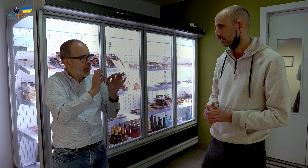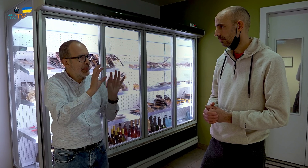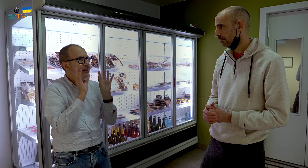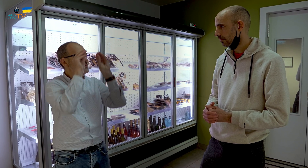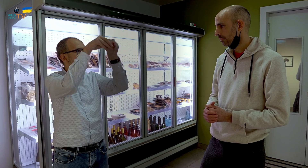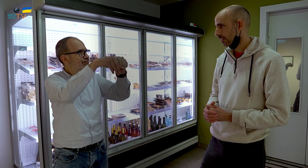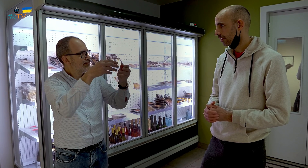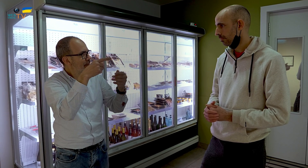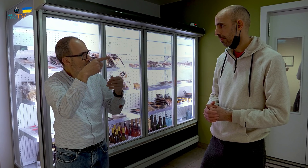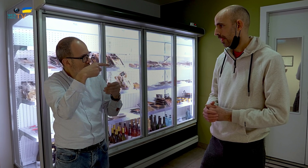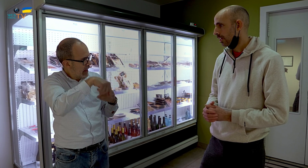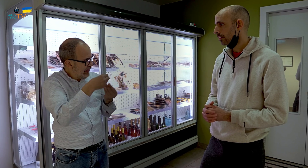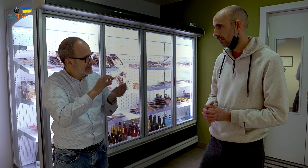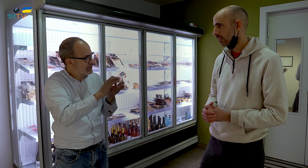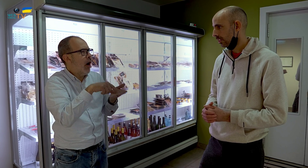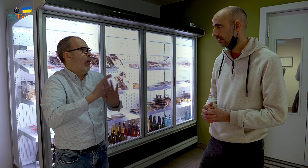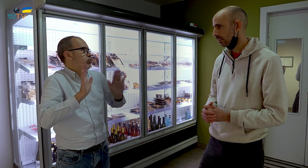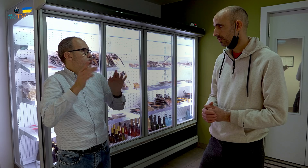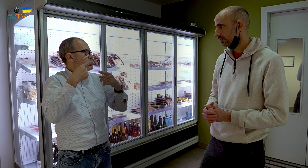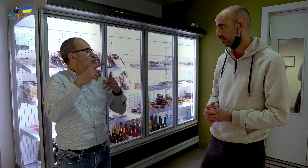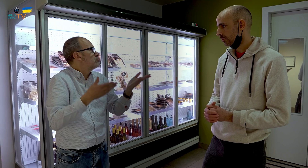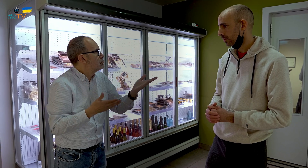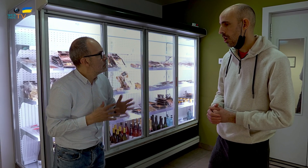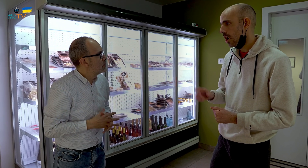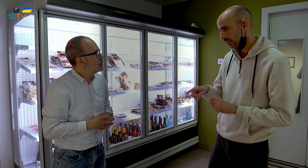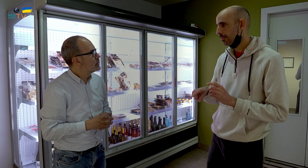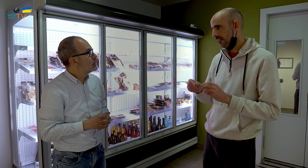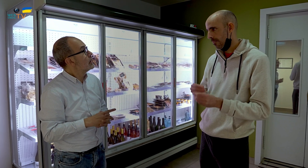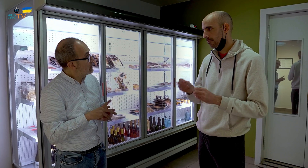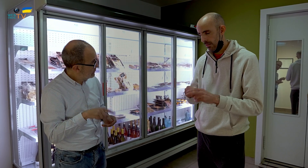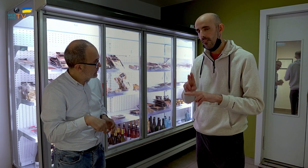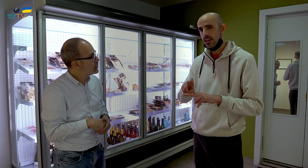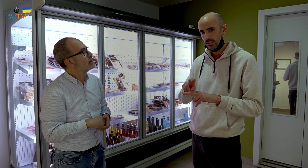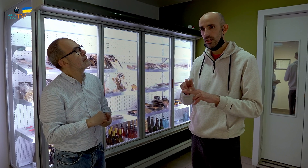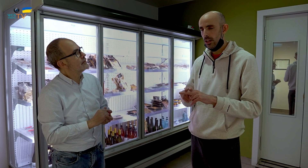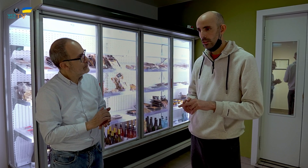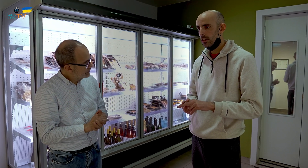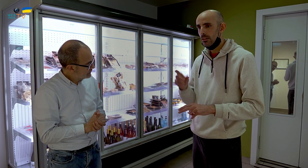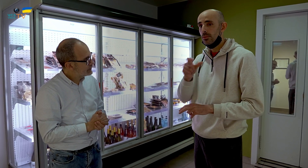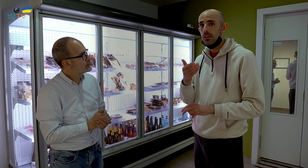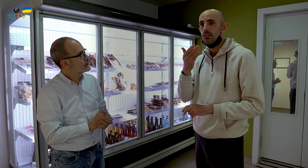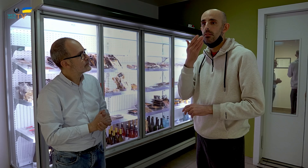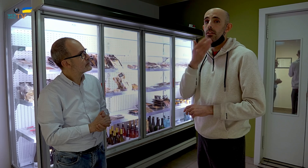¿Prestáis estos servicios? Sí, también tenemos para fiestas. Nos hacen el pedido,